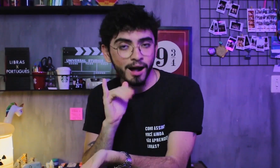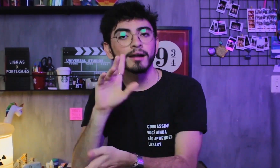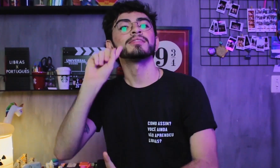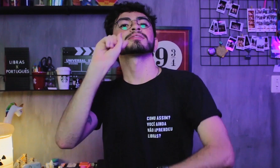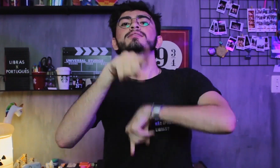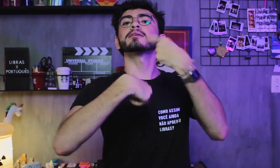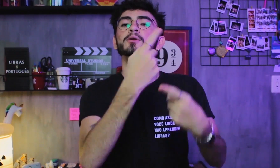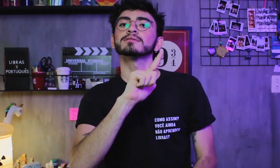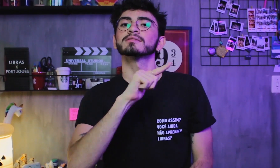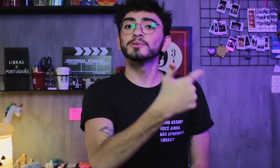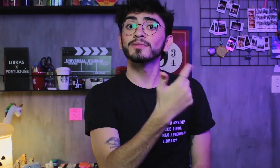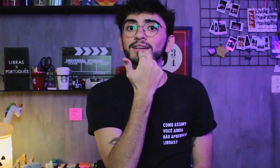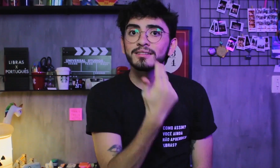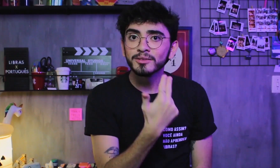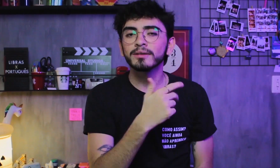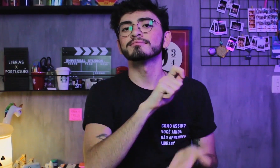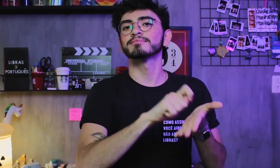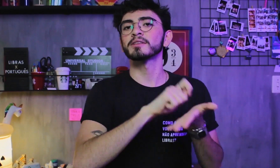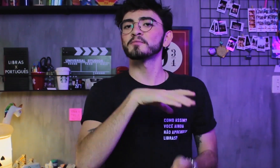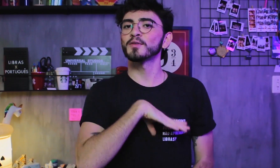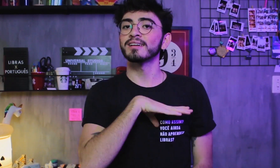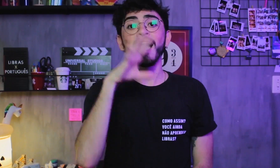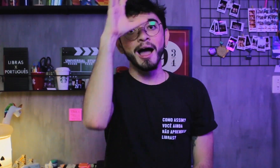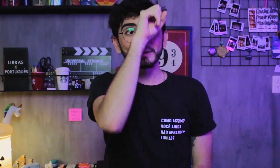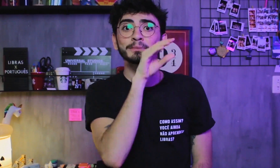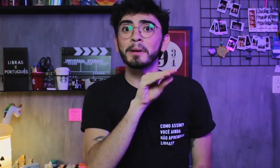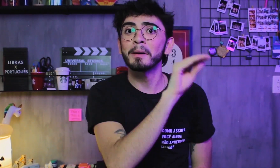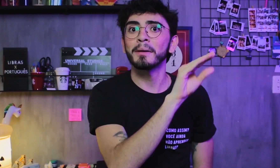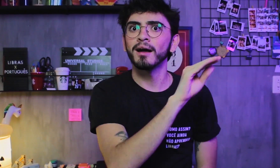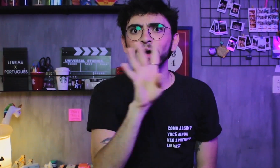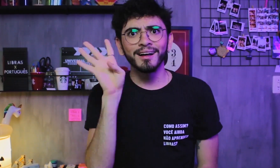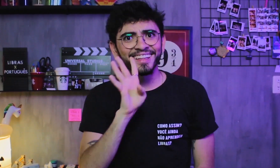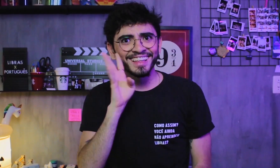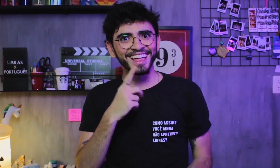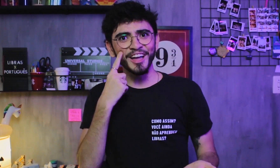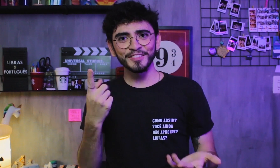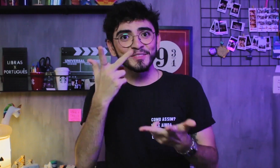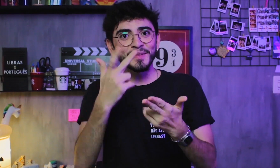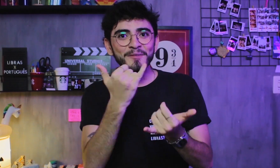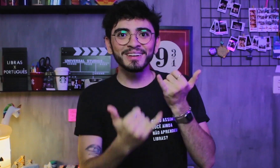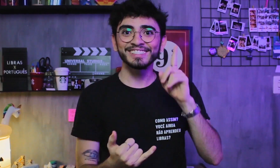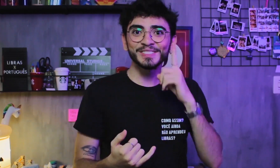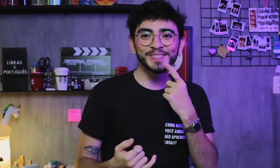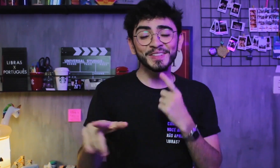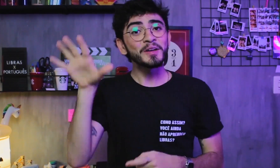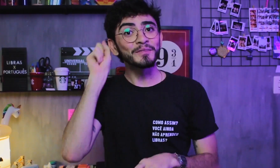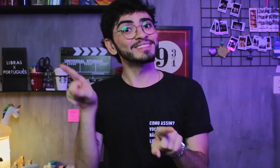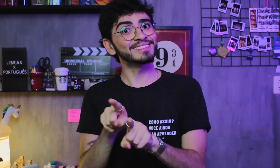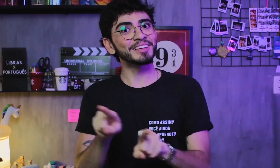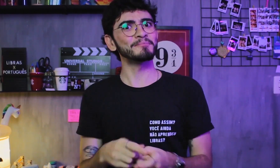e depois aprendem, como L2, o Português escrito e oral. Legal né, essa experiência que alguns ouvintes também vivem?!